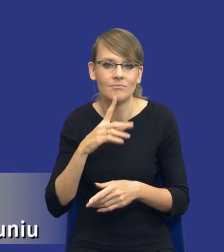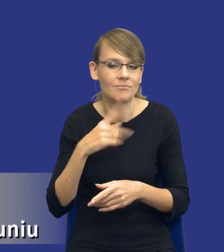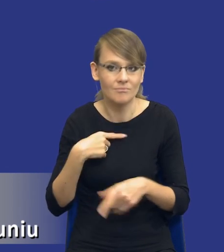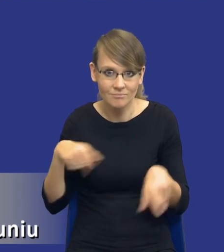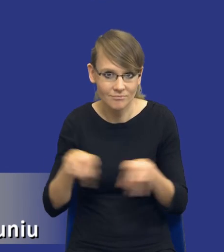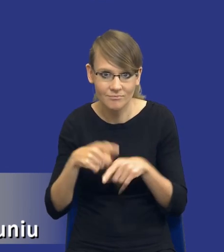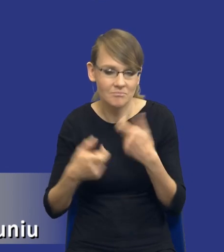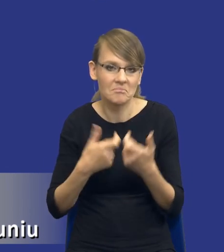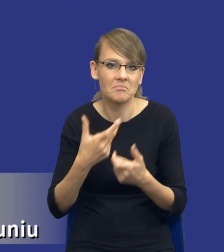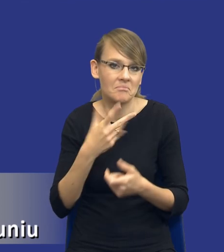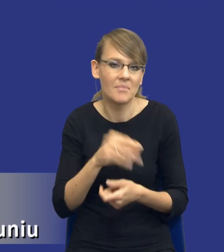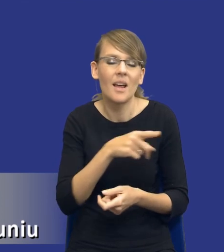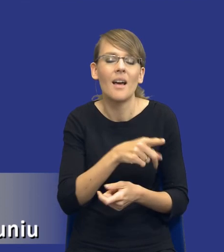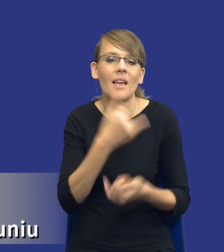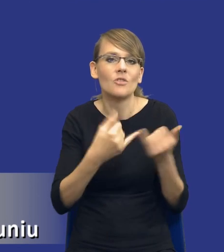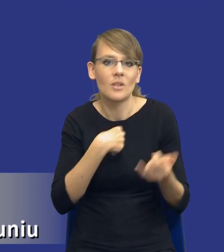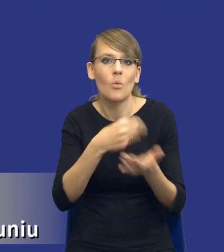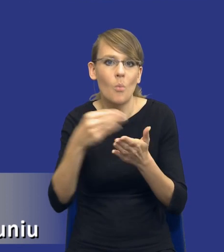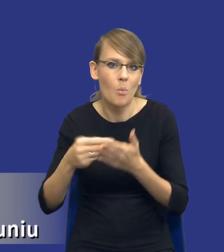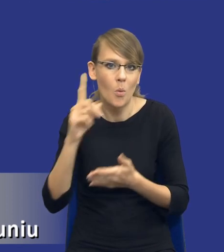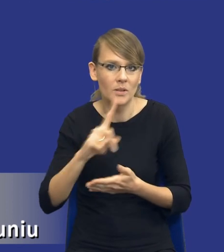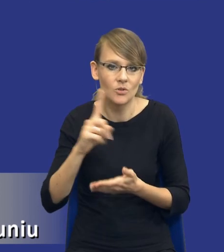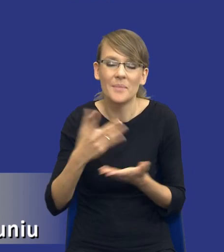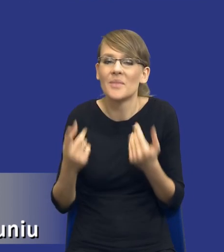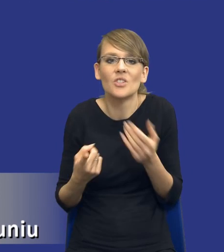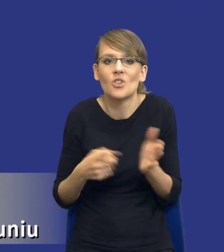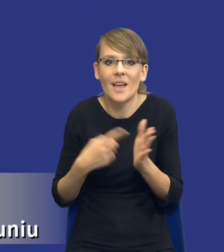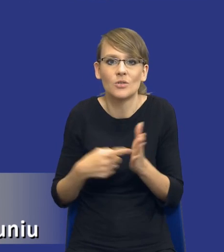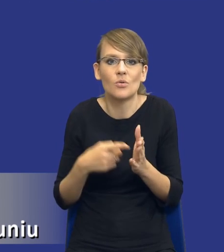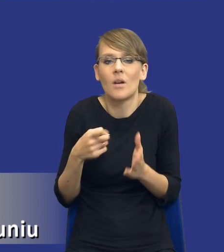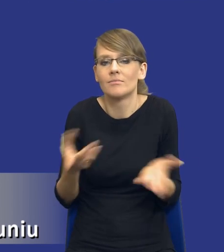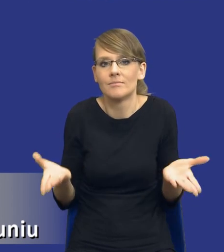Oczywiście wpływają na to często czynniki niezależne od osób, które są